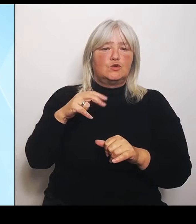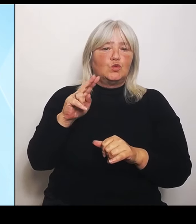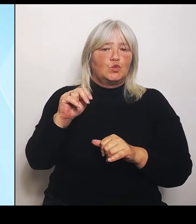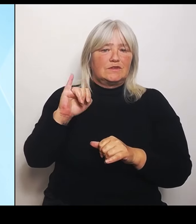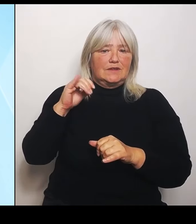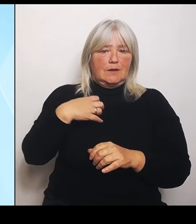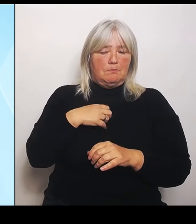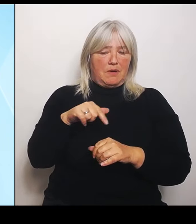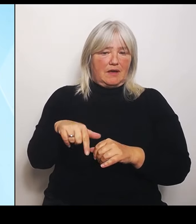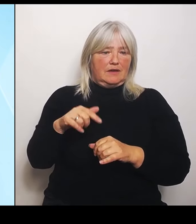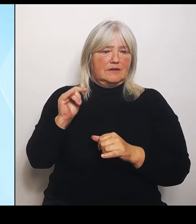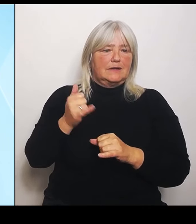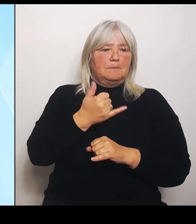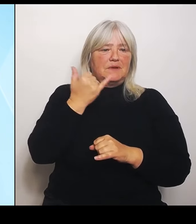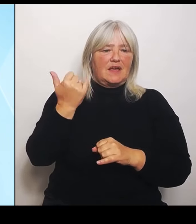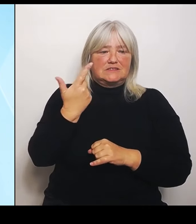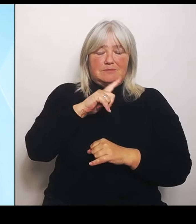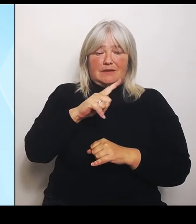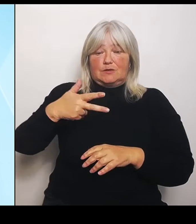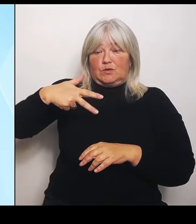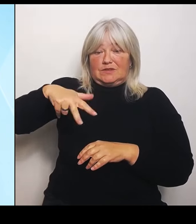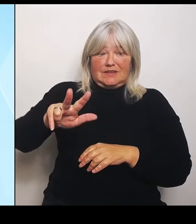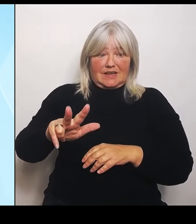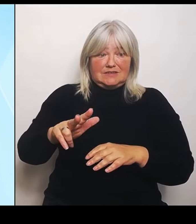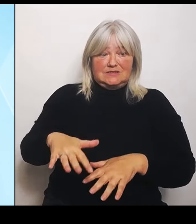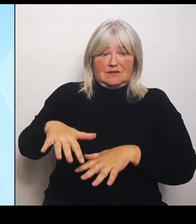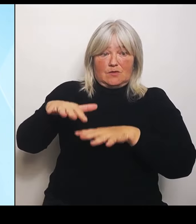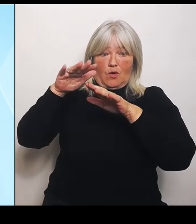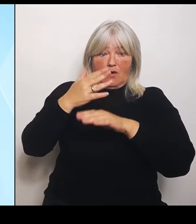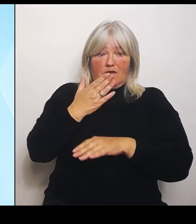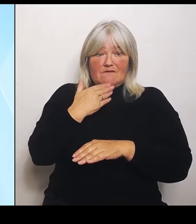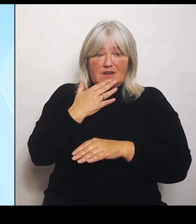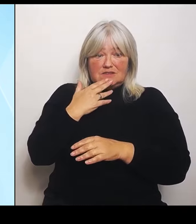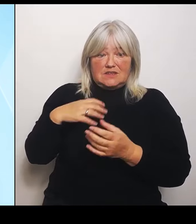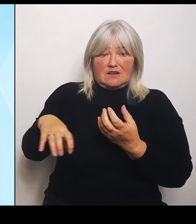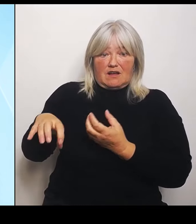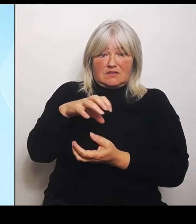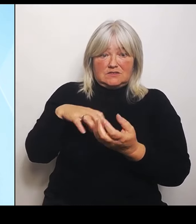Hochwasserkatastrophe war es ein Schaden von 8 Milliarden €, der sich